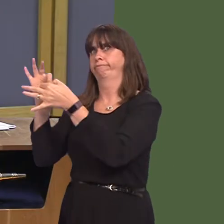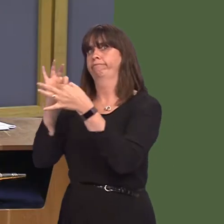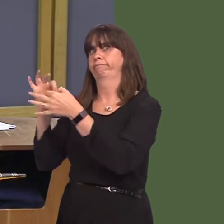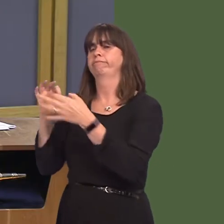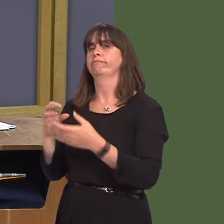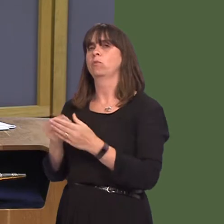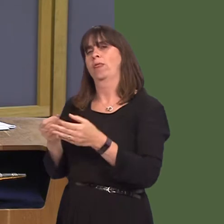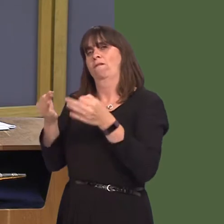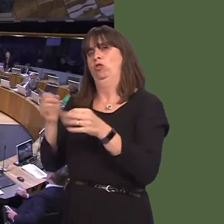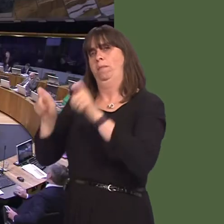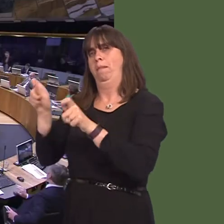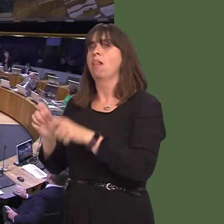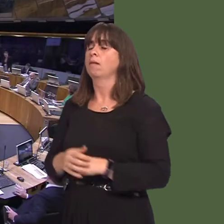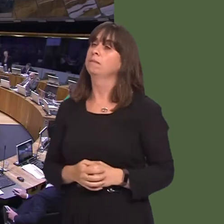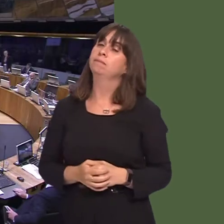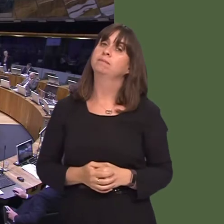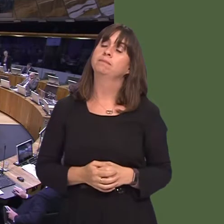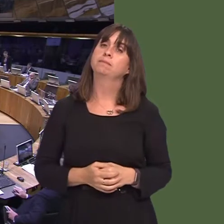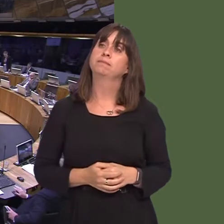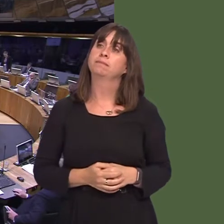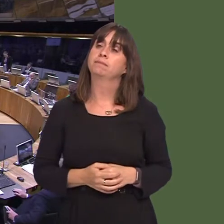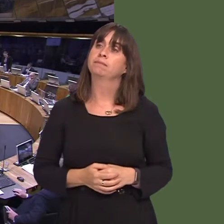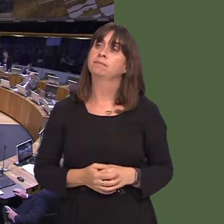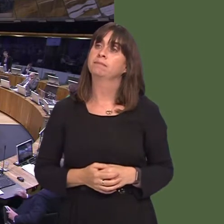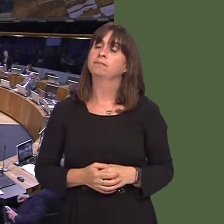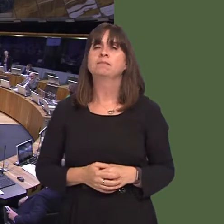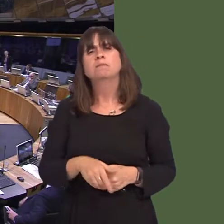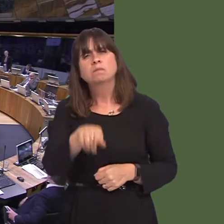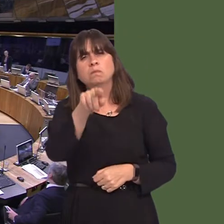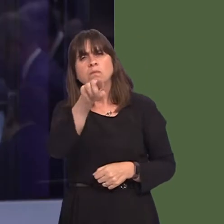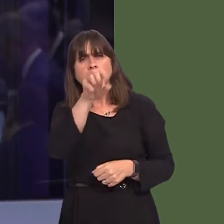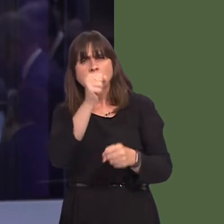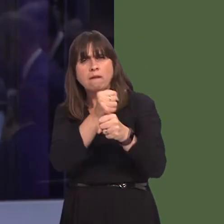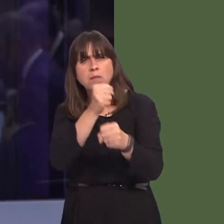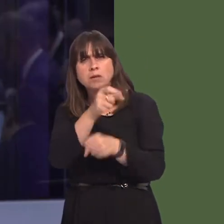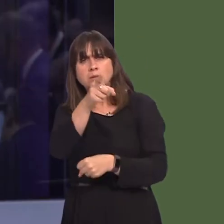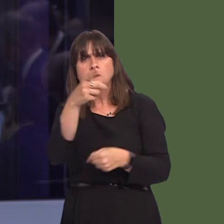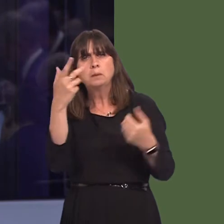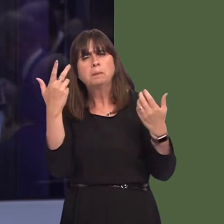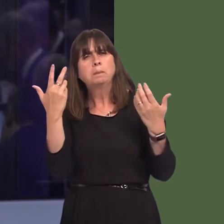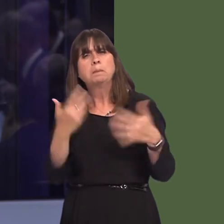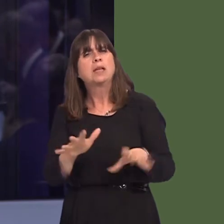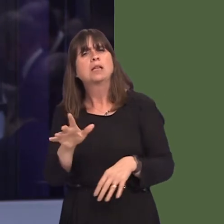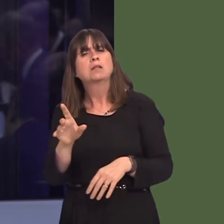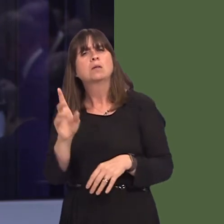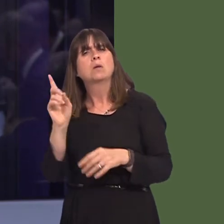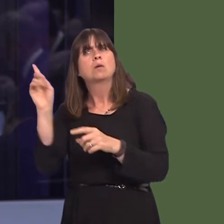Michelle Brown AM: First Minister, what steps did Welsh Government take, prior to Arla announcing